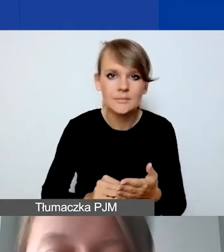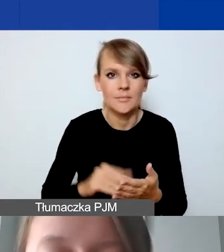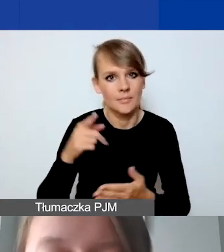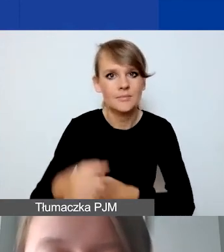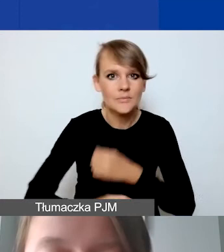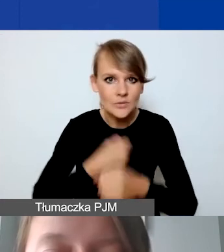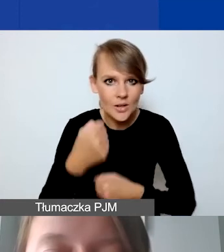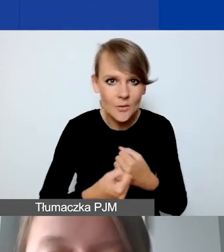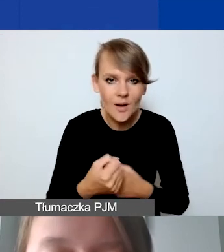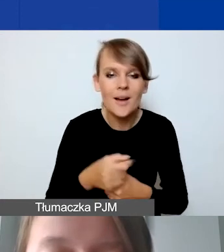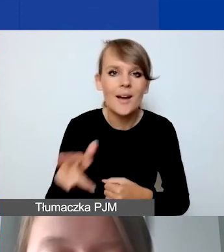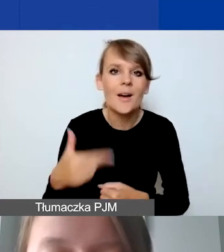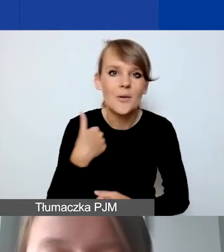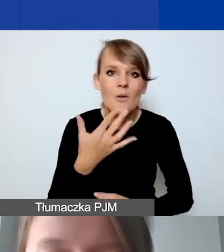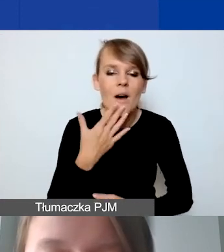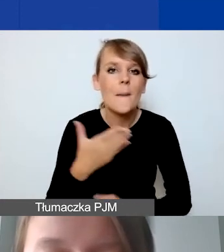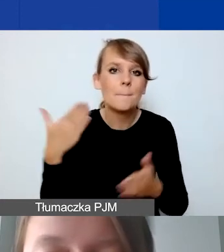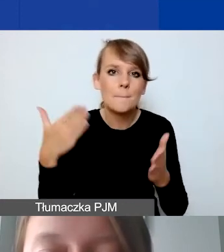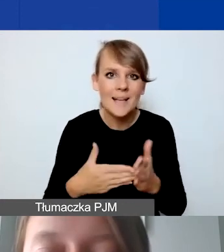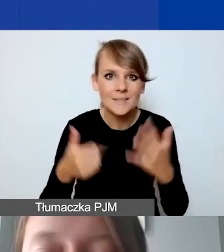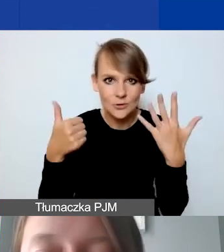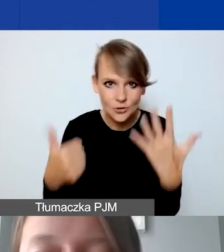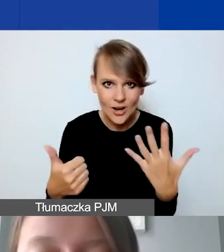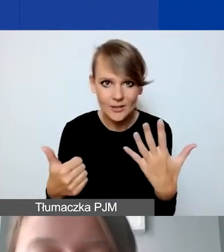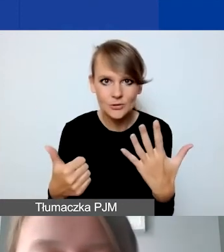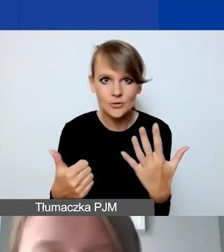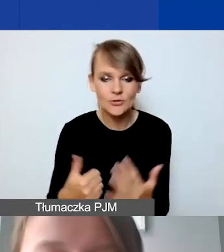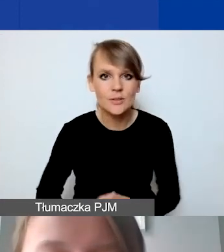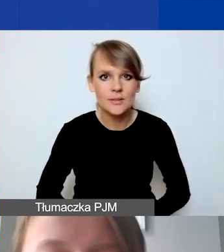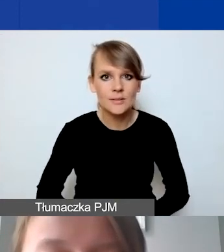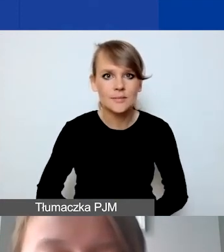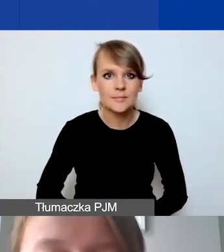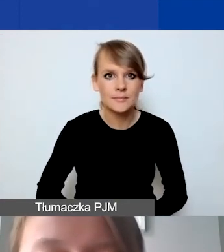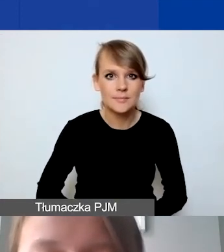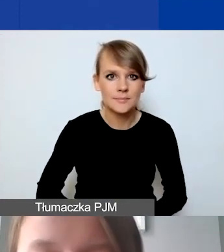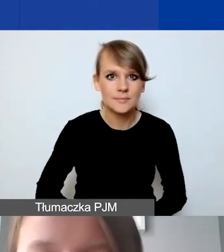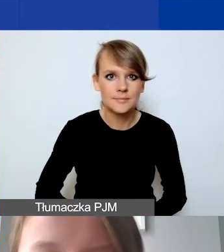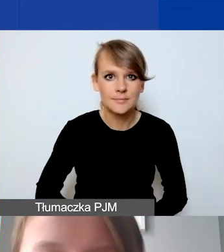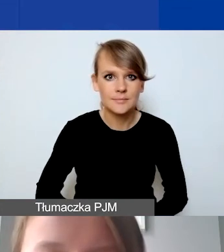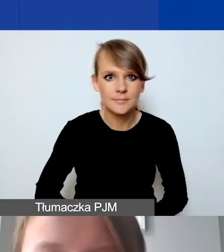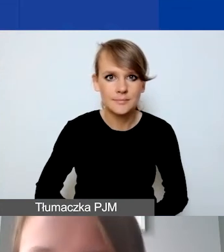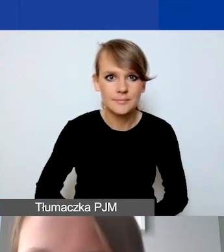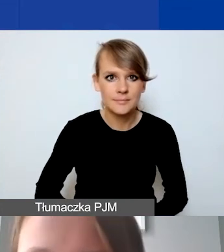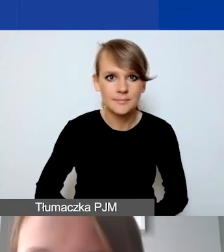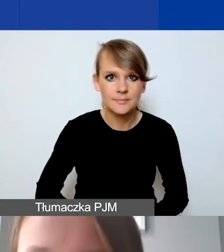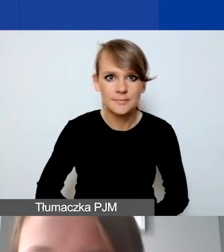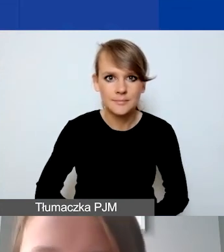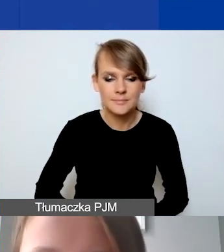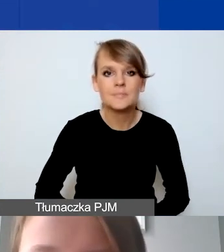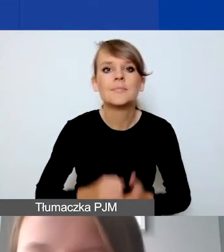Tak jak wspominałam, maksymalnie jest ich sześć. Śmiało proszę z tego dalej korzystać.